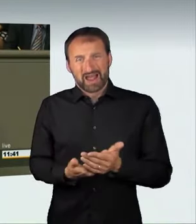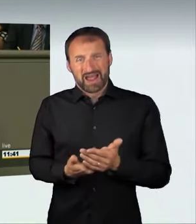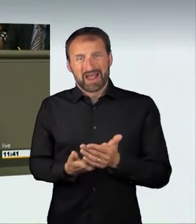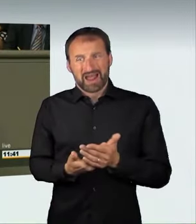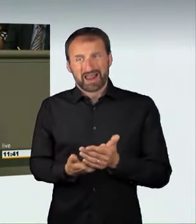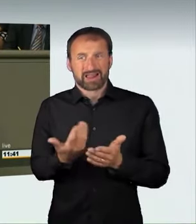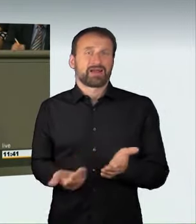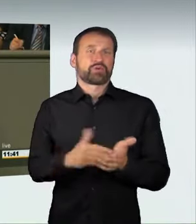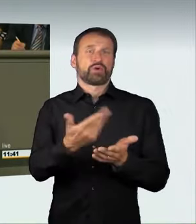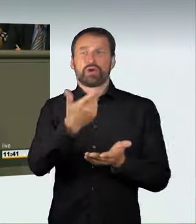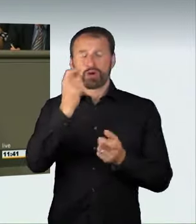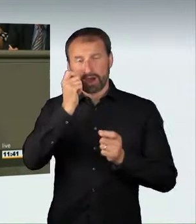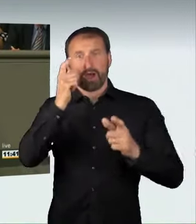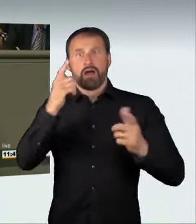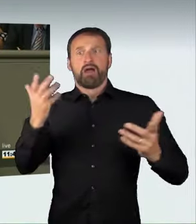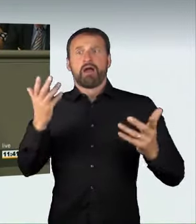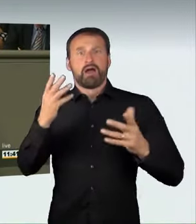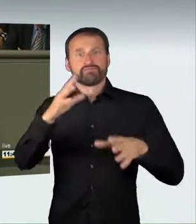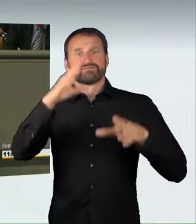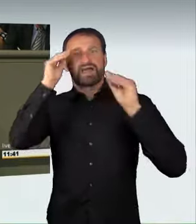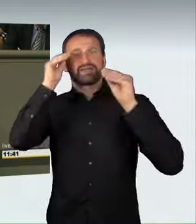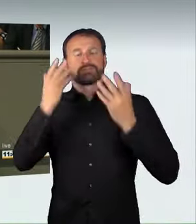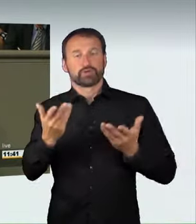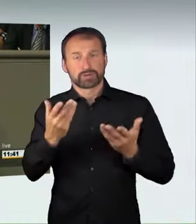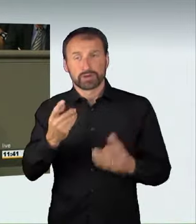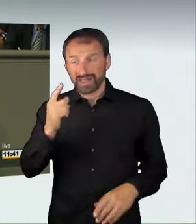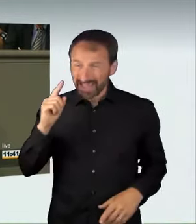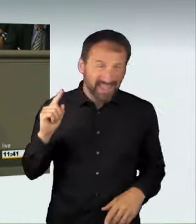und breite Wahrnehmung erfahren, weil zum ersten Mal